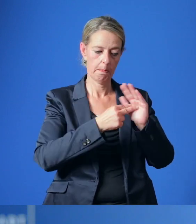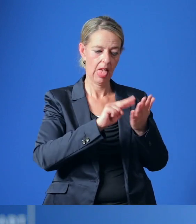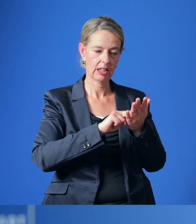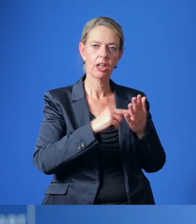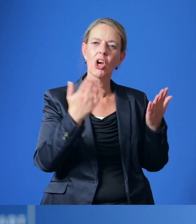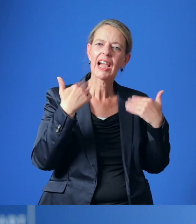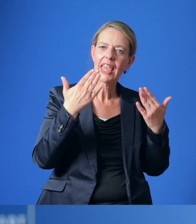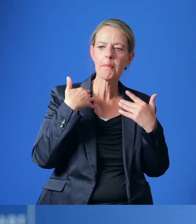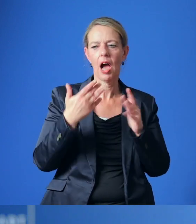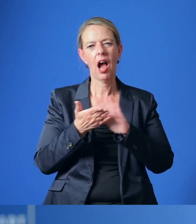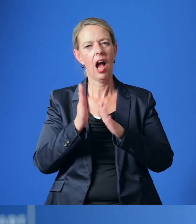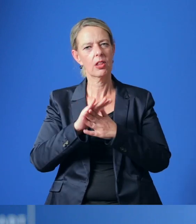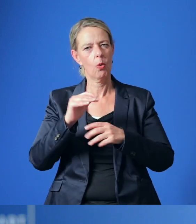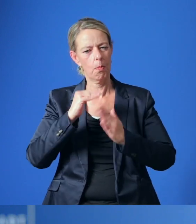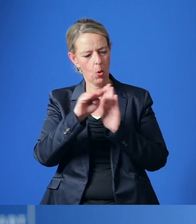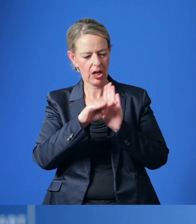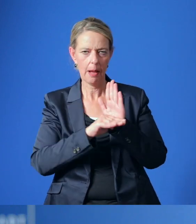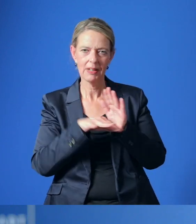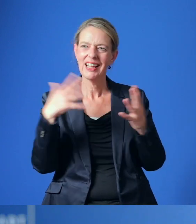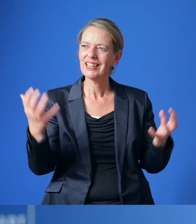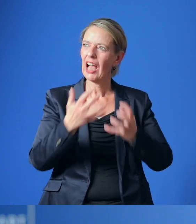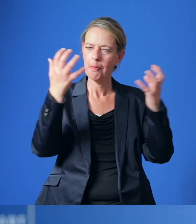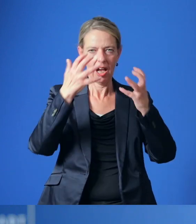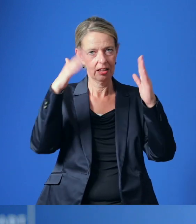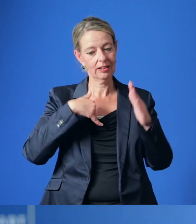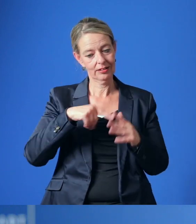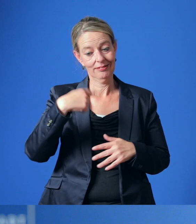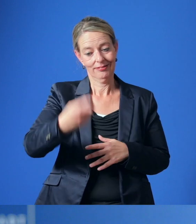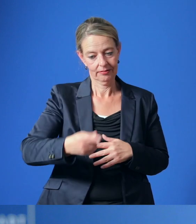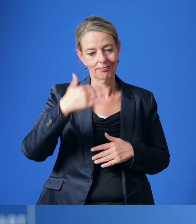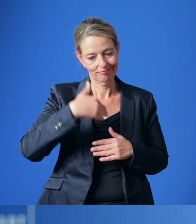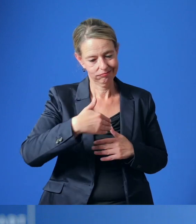mit einem Handlungsprogramm zur Treibhausgasminderung für die nächste Dekade erstellt werden.